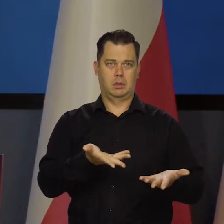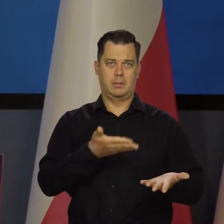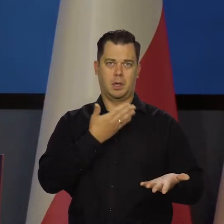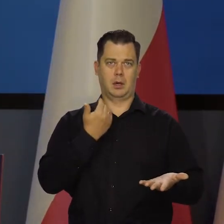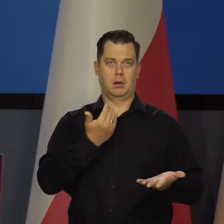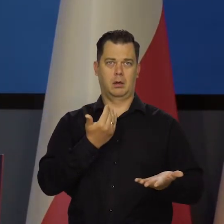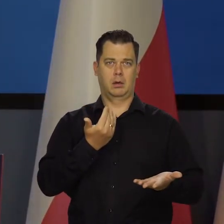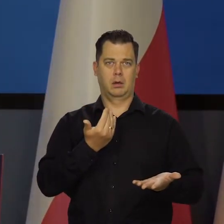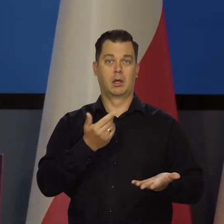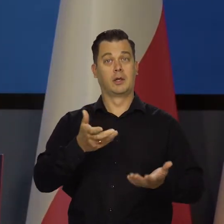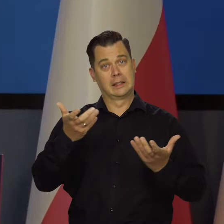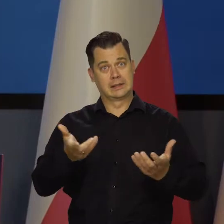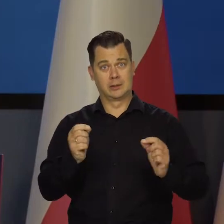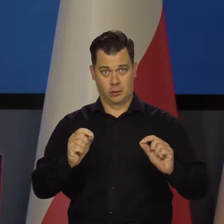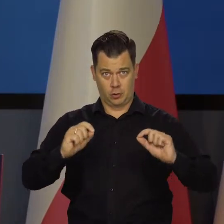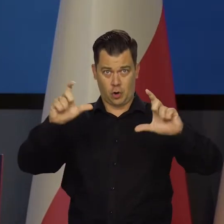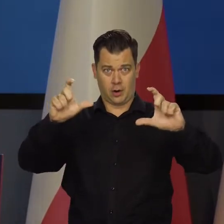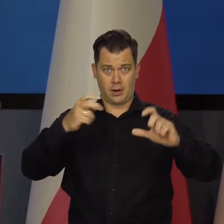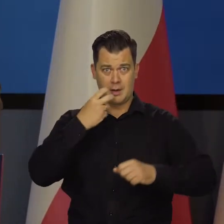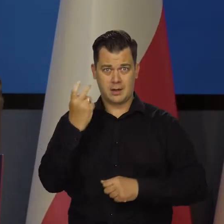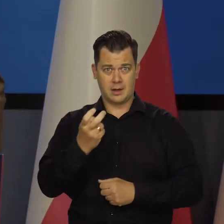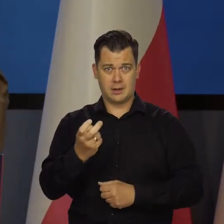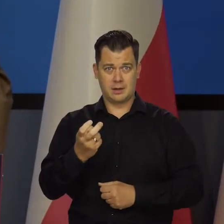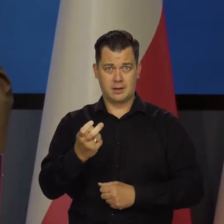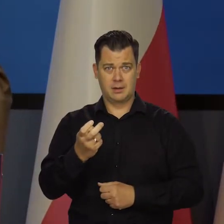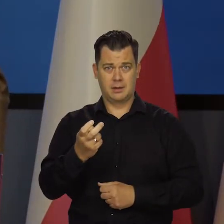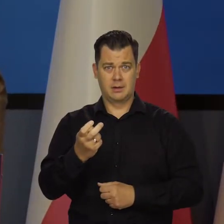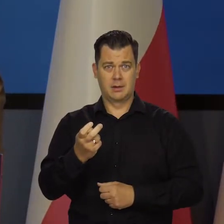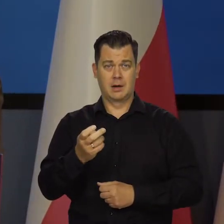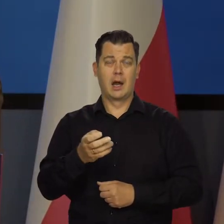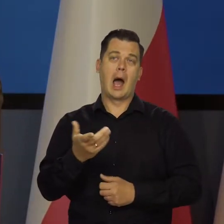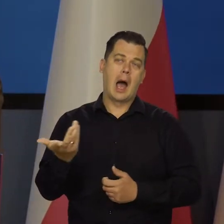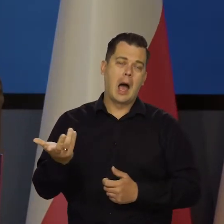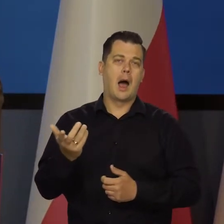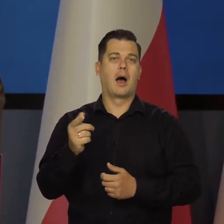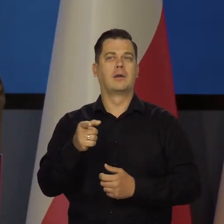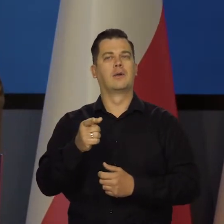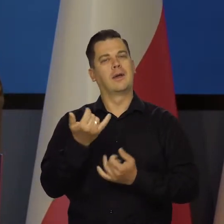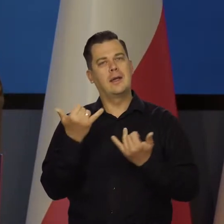czy chcesz o wiele droższej energii, tylko jakoś tam inaczej produkowanej,